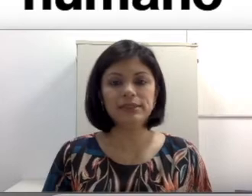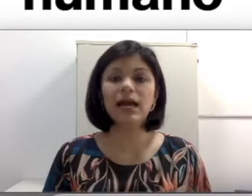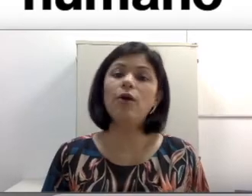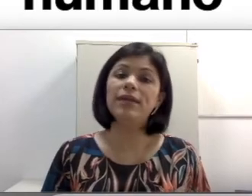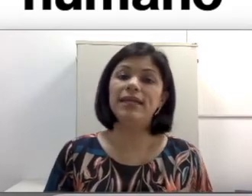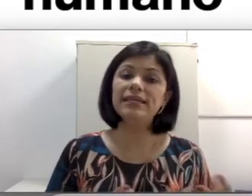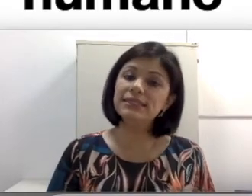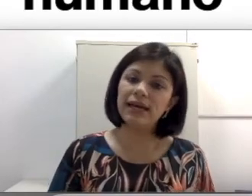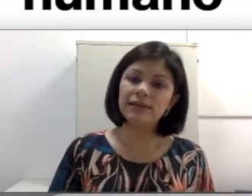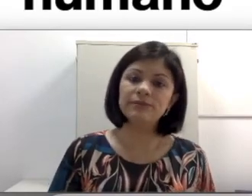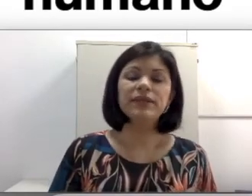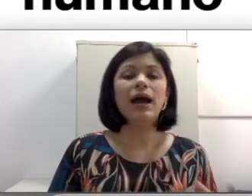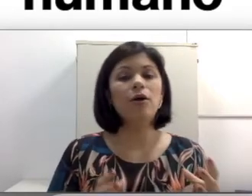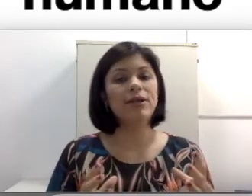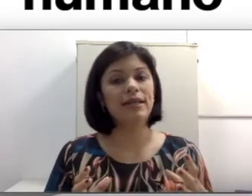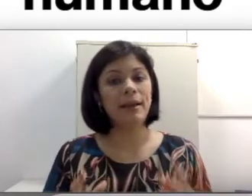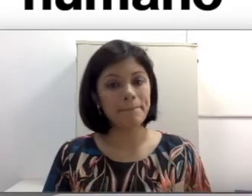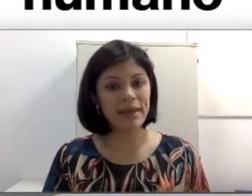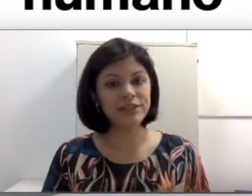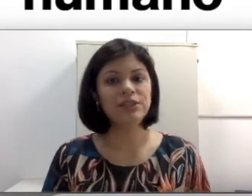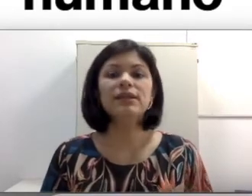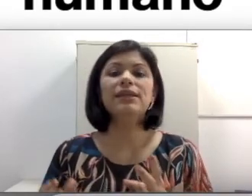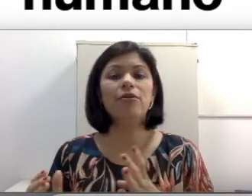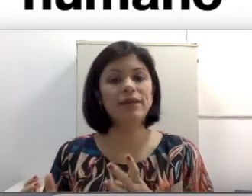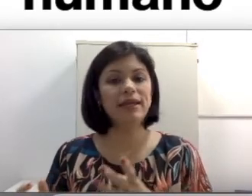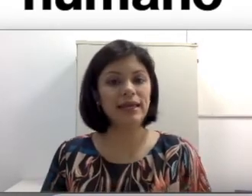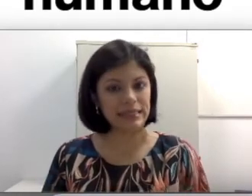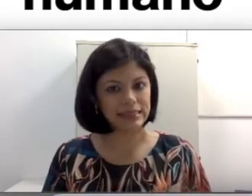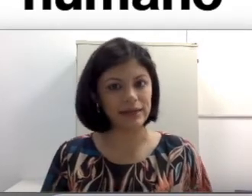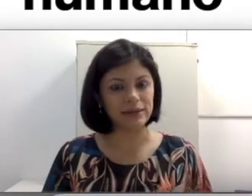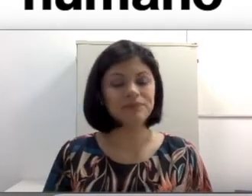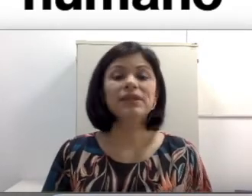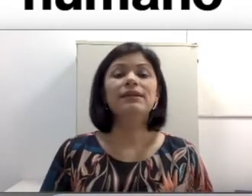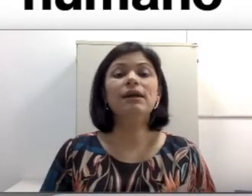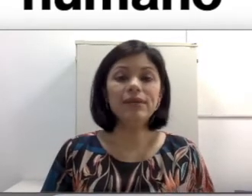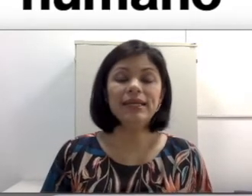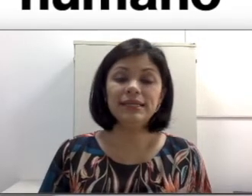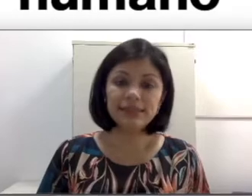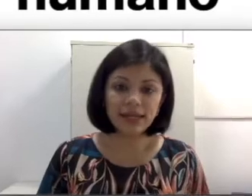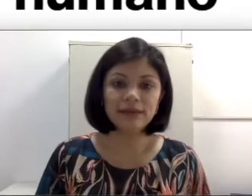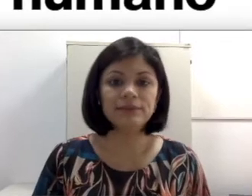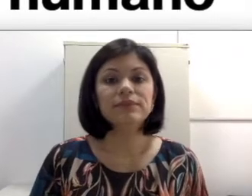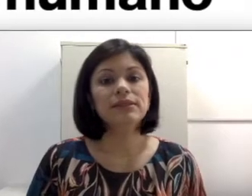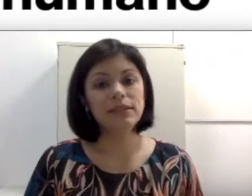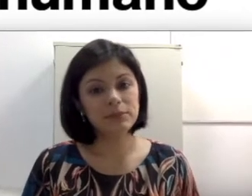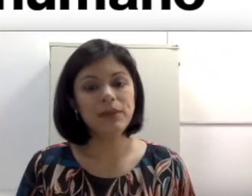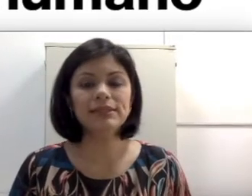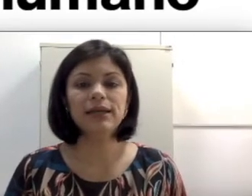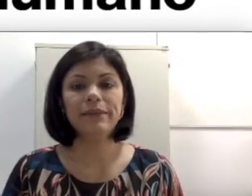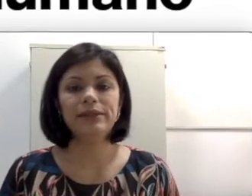a orelha externa, a orelha média e a orelha interna. Na orelha externa temos basicamente